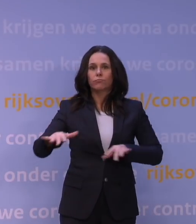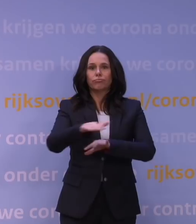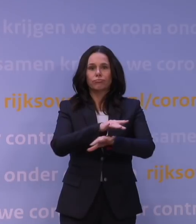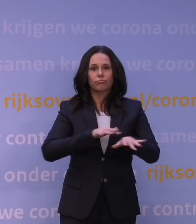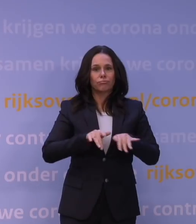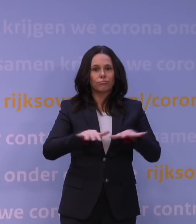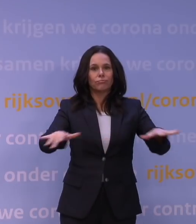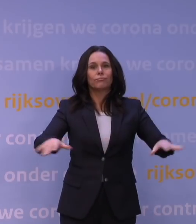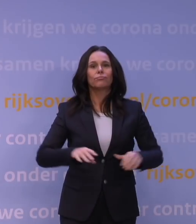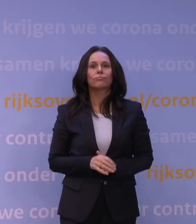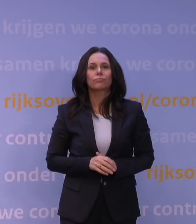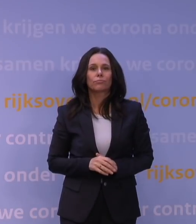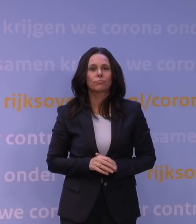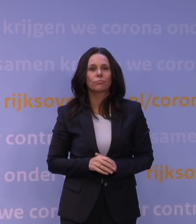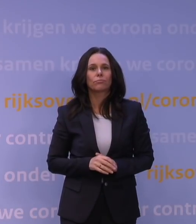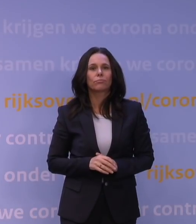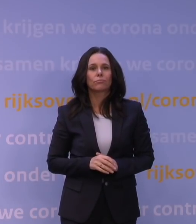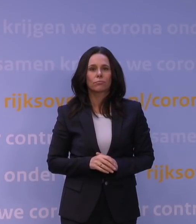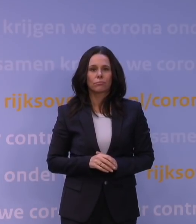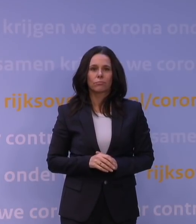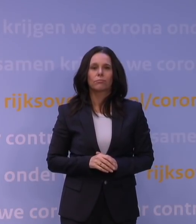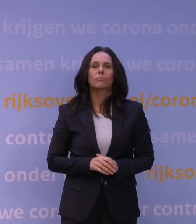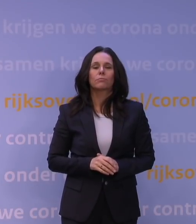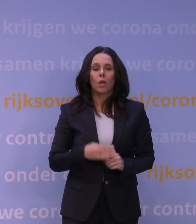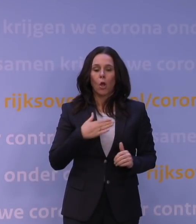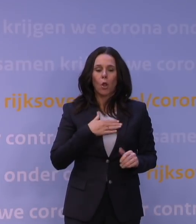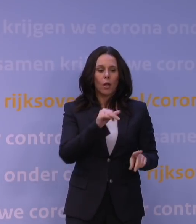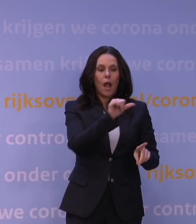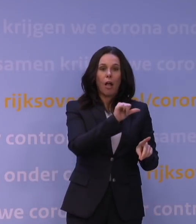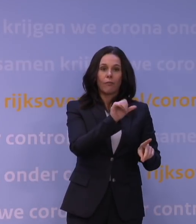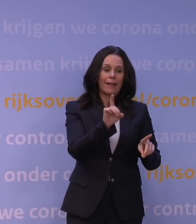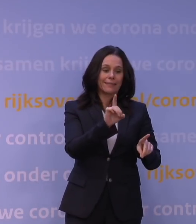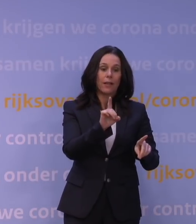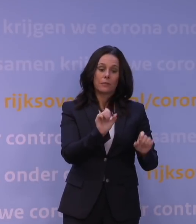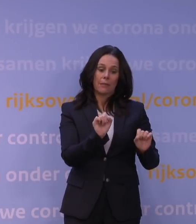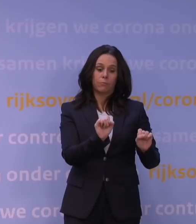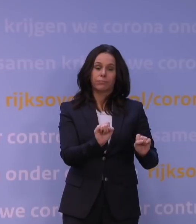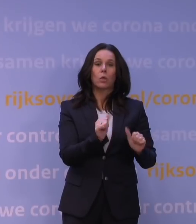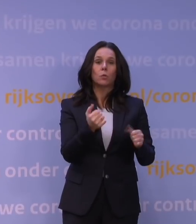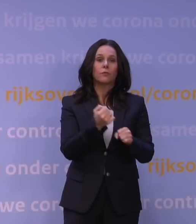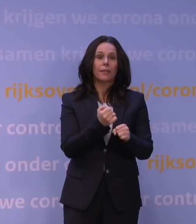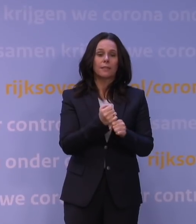Het werkt gelukkig heel redelijk tegen die alfa en tegen die delta, maar tegen die delta zien we het verloop.